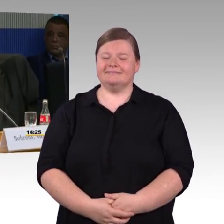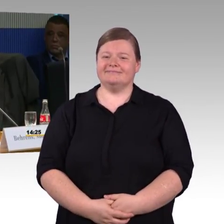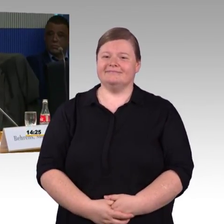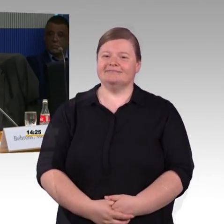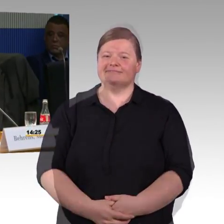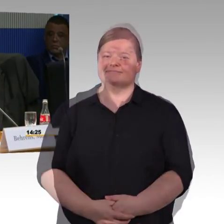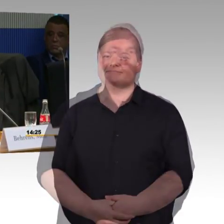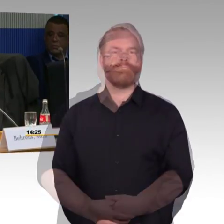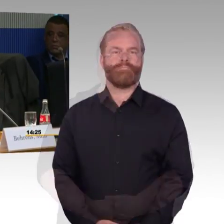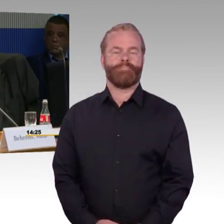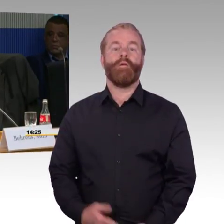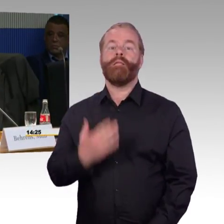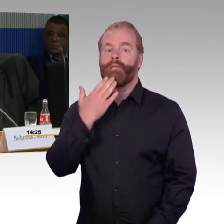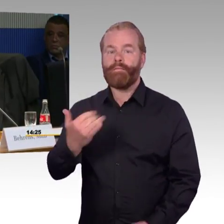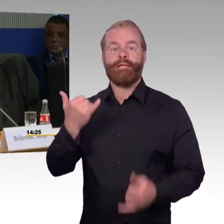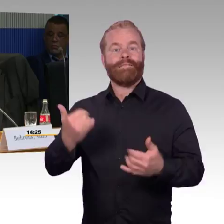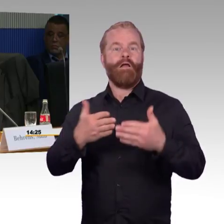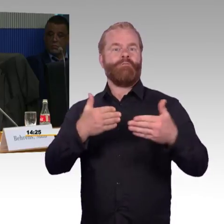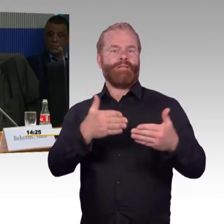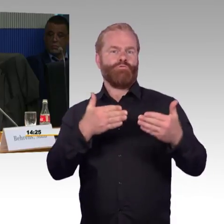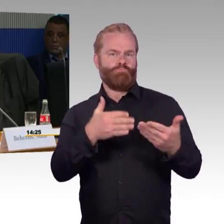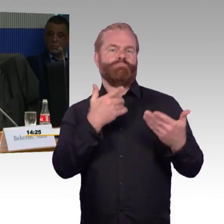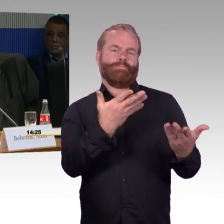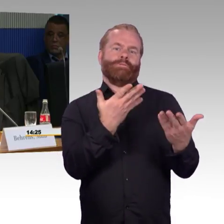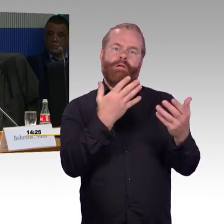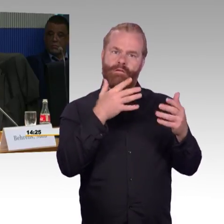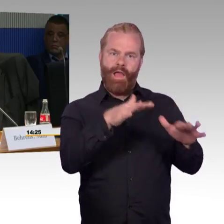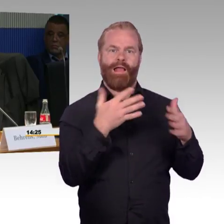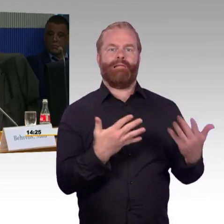ich habe erst einmal eine Frage an die DB, an Frau Engel-Kuhn.